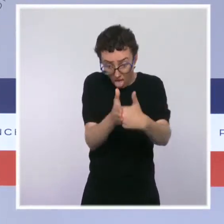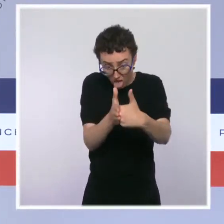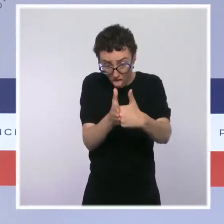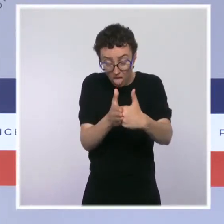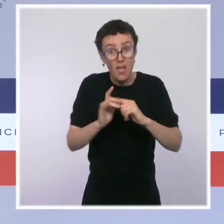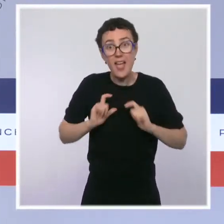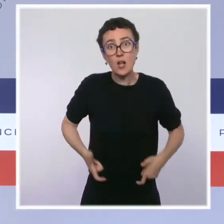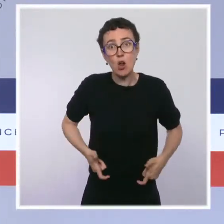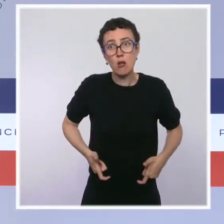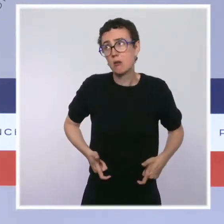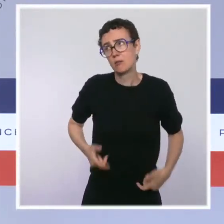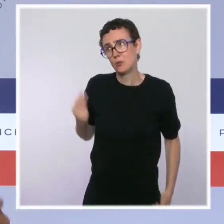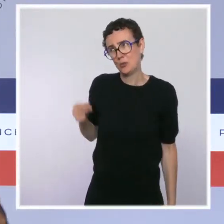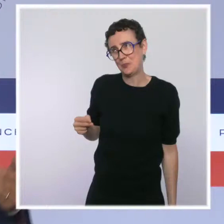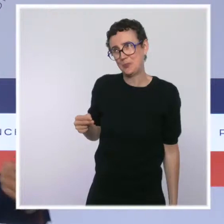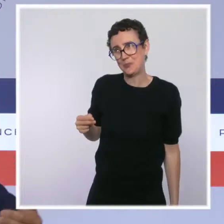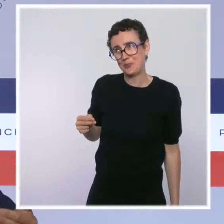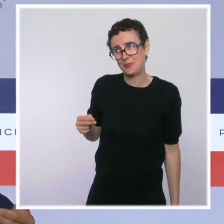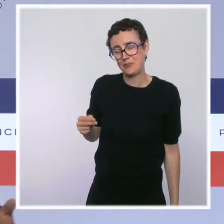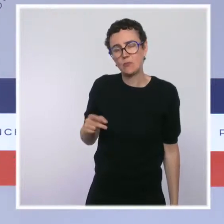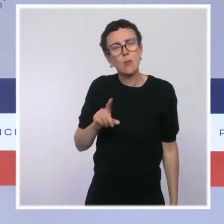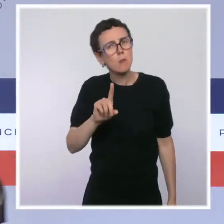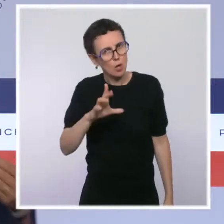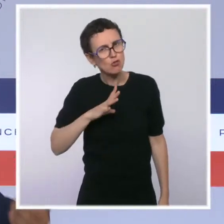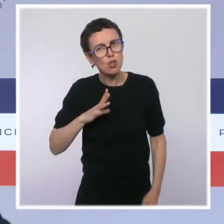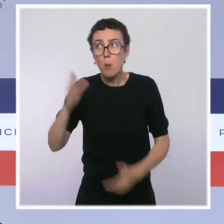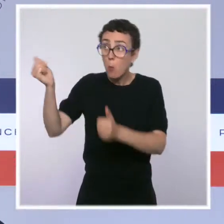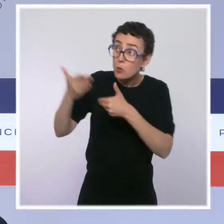Donc on a dit : c'est non ! Maintenant, il y a d'autres propositions qui sont faites. On espère qu'il y en aura d'autres.